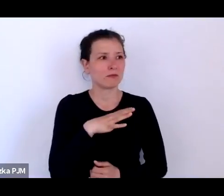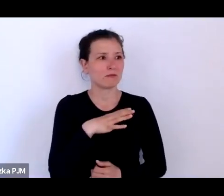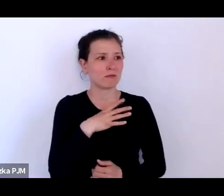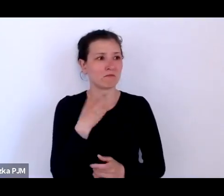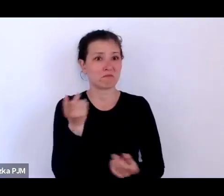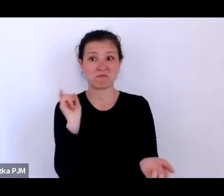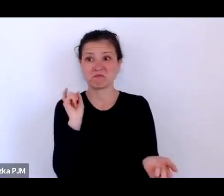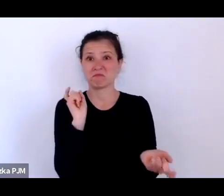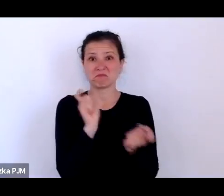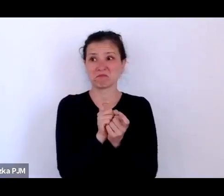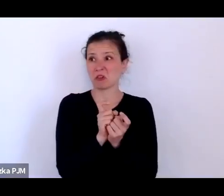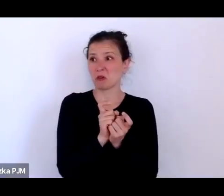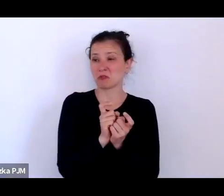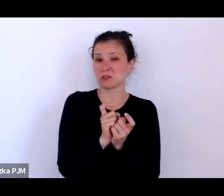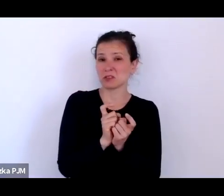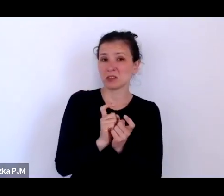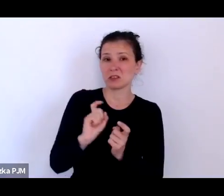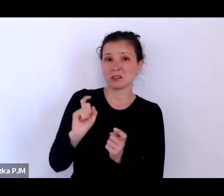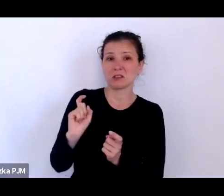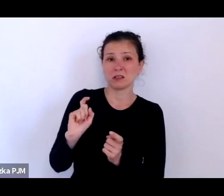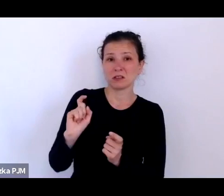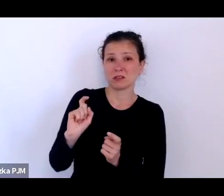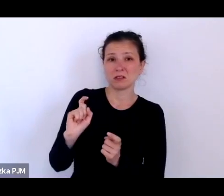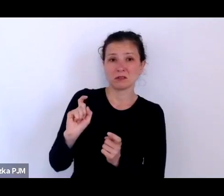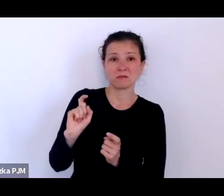tego, co przedstawiał ten szary, ponury PRL